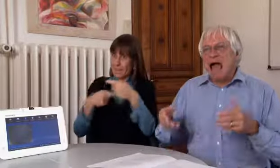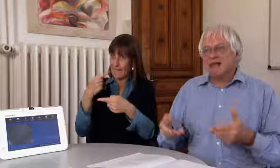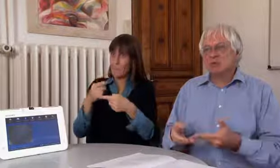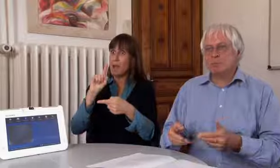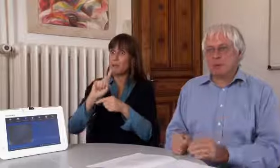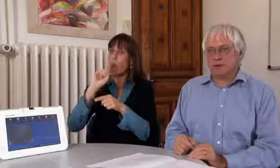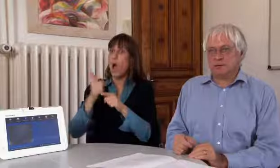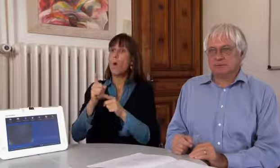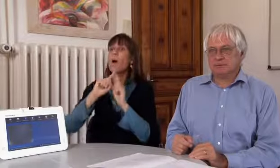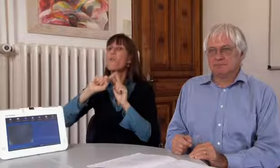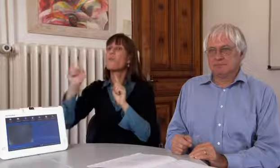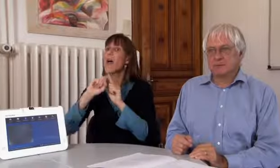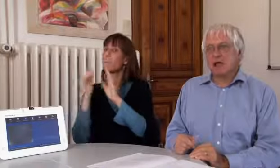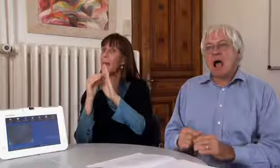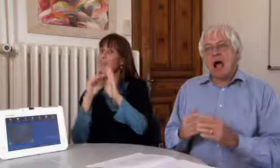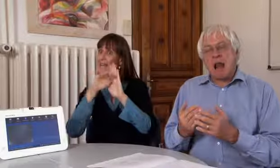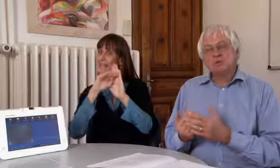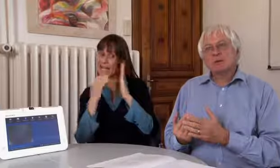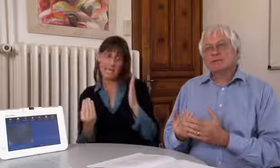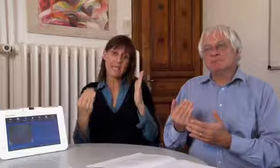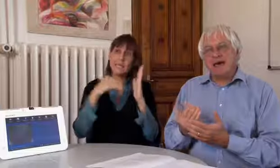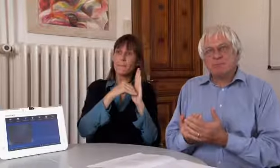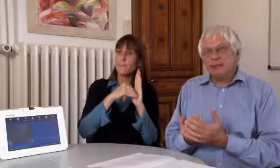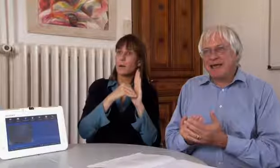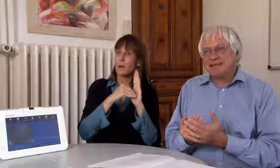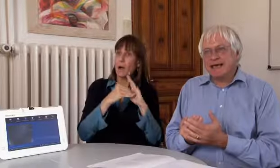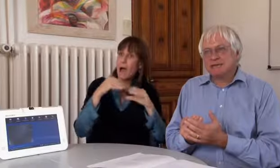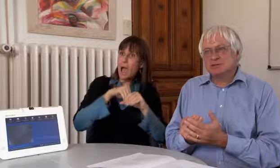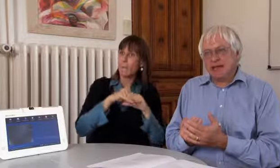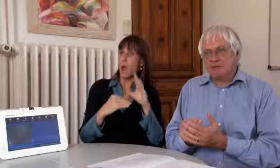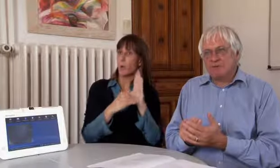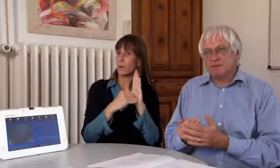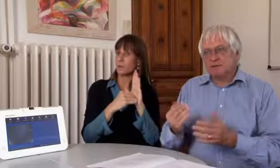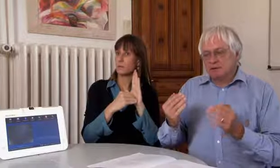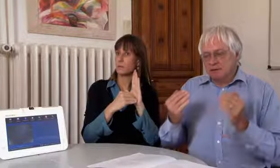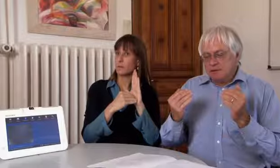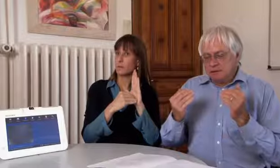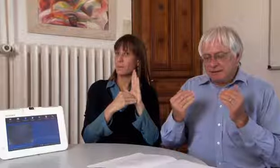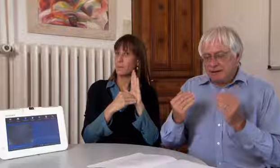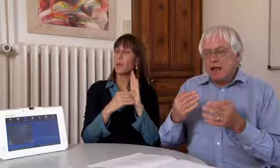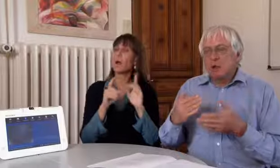ins Fernmeldegesetz einzubauen.